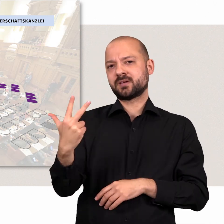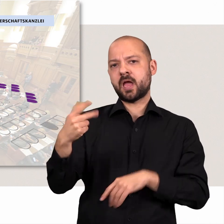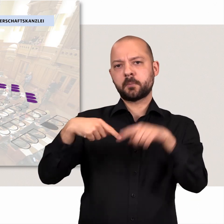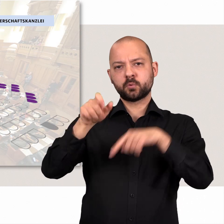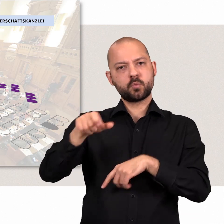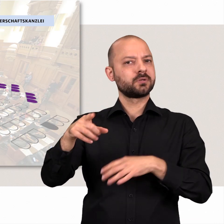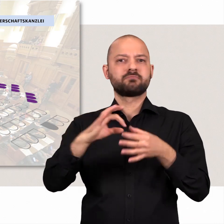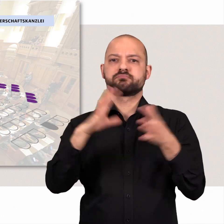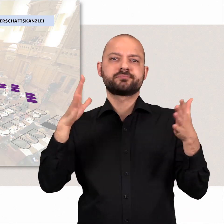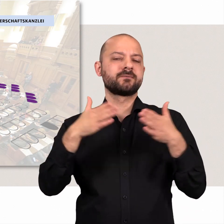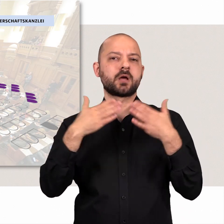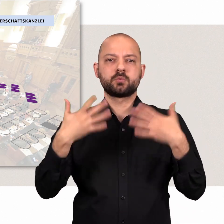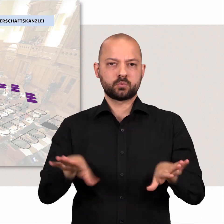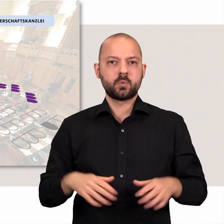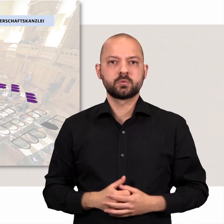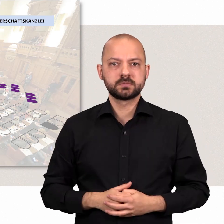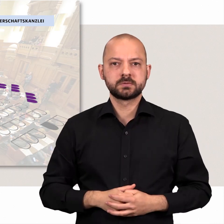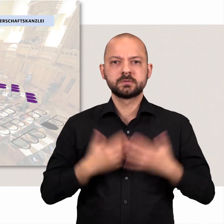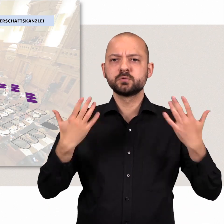Hinzu kommen drei fraktionslose Abgeordnete.